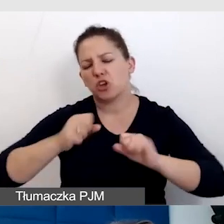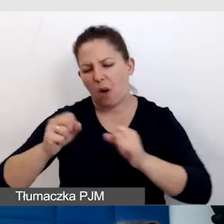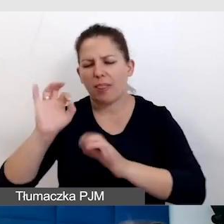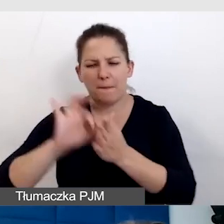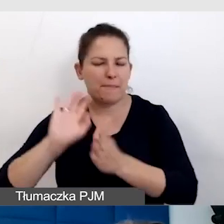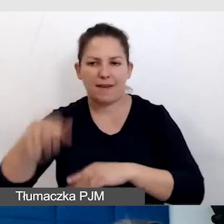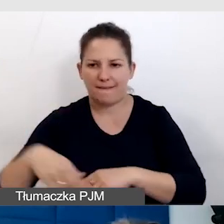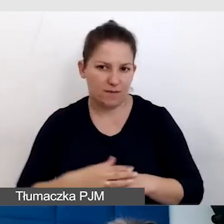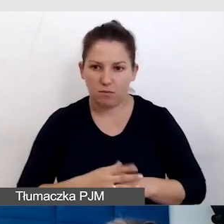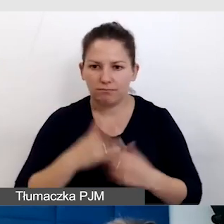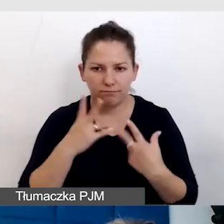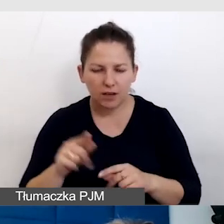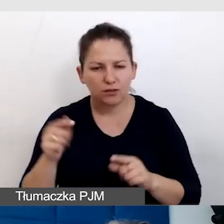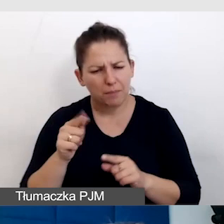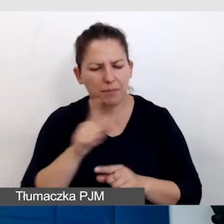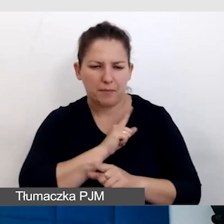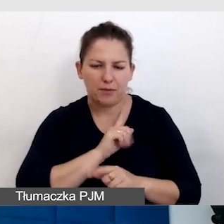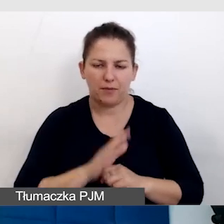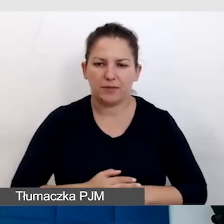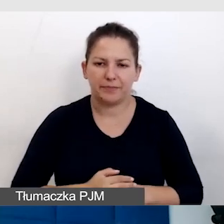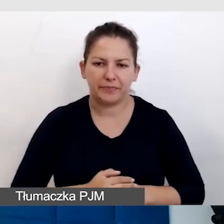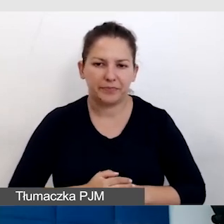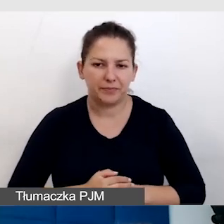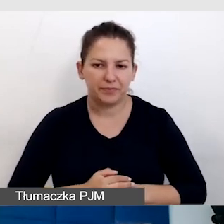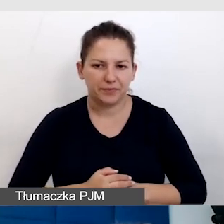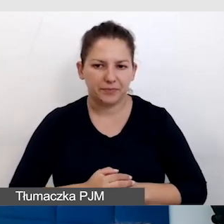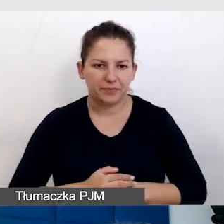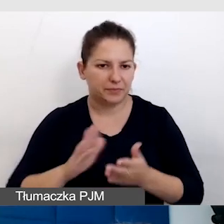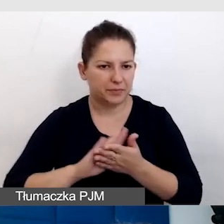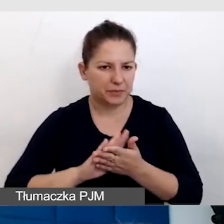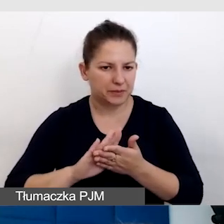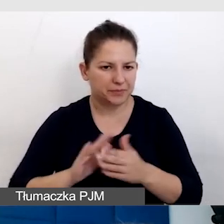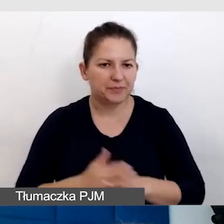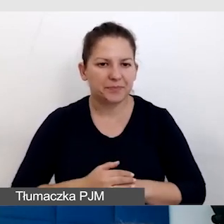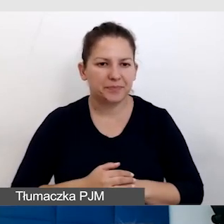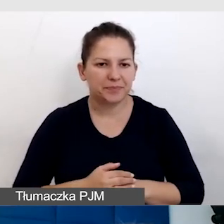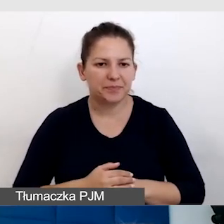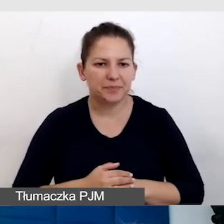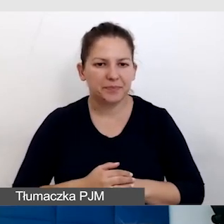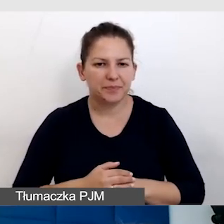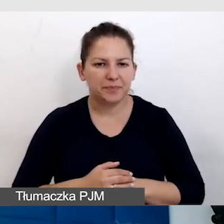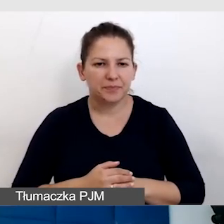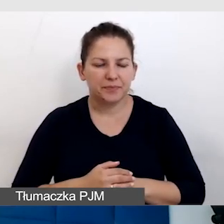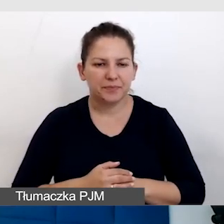Trzeba być uważnym. Przepraszam, nie w tę stronę pojechałam.